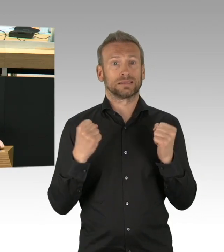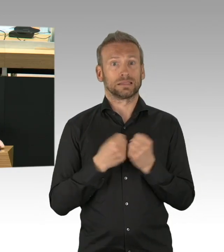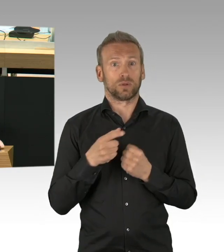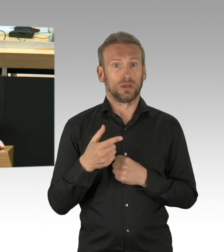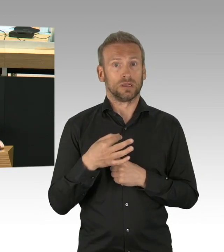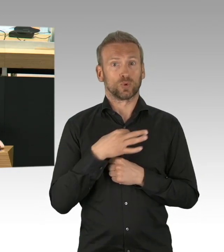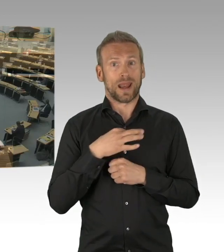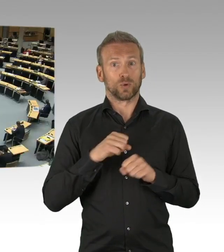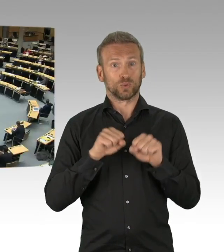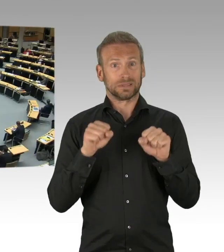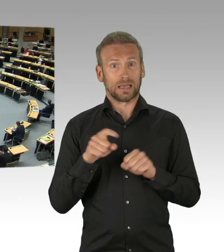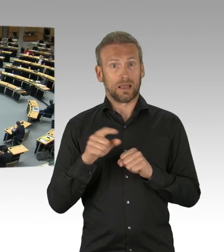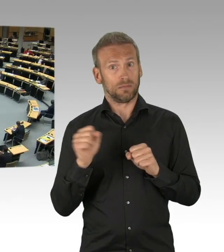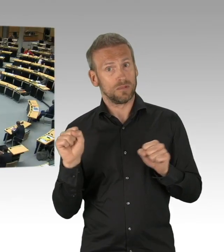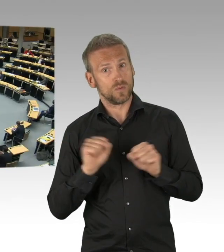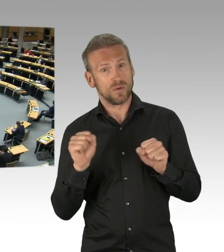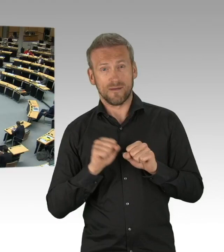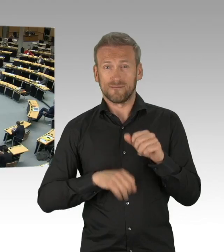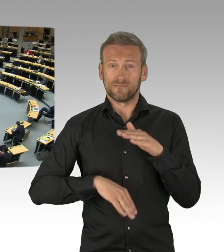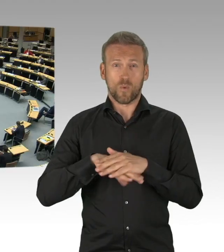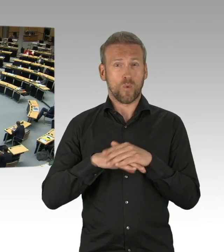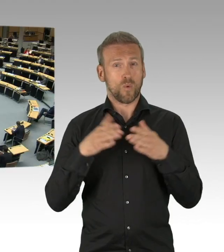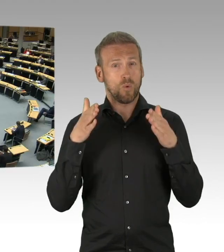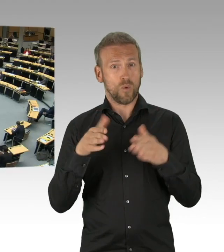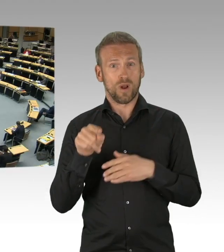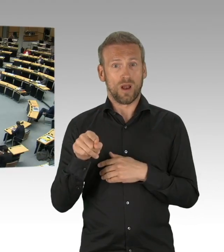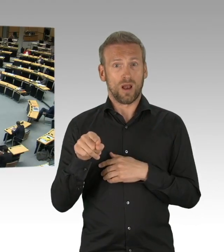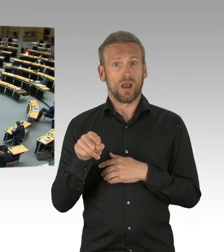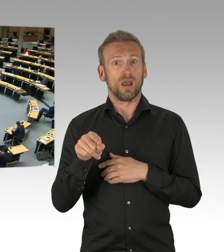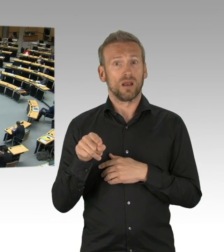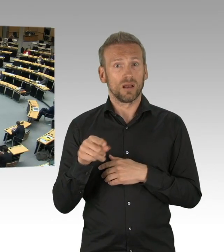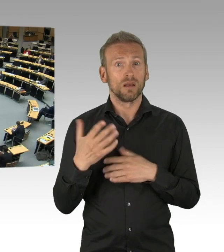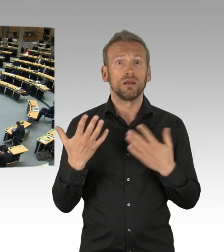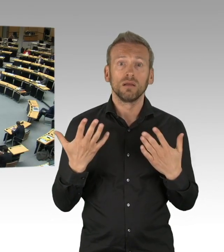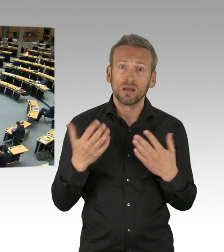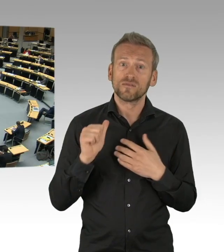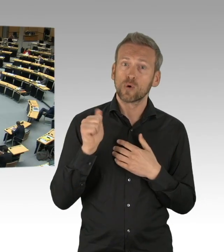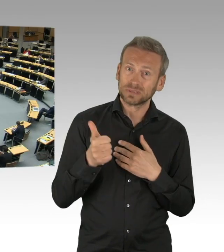Viele Kinder sind mittlerweile verhaltensauffällig und aggressiv, weil ihnen die sozialen Kontakte und Freunde fehlen.